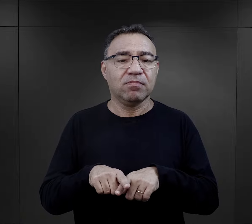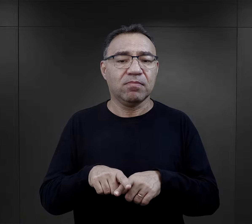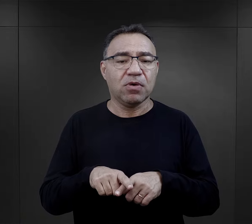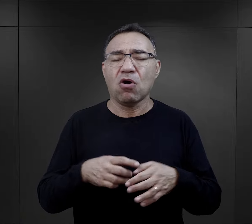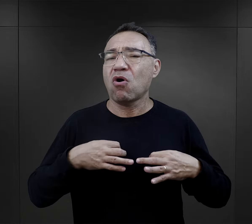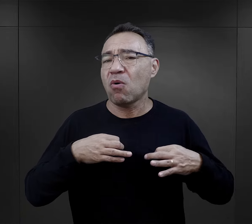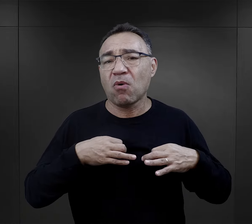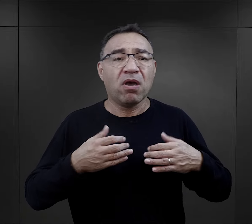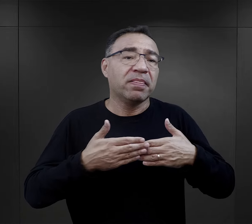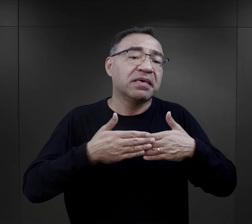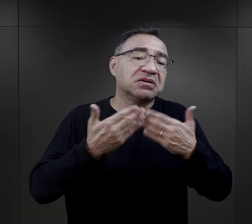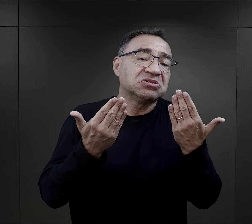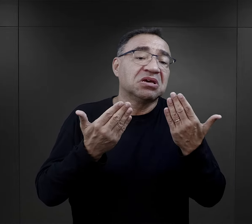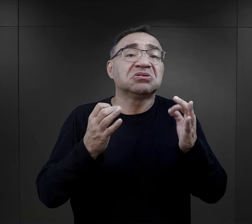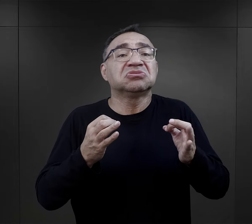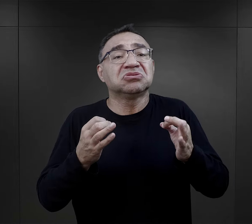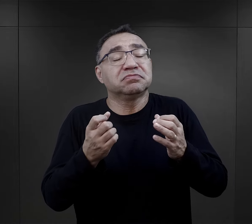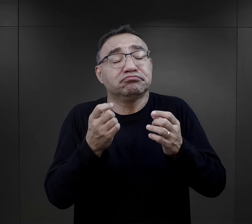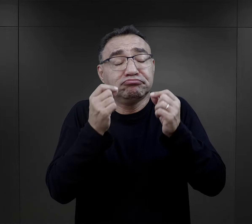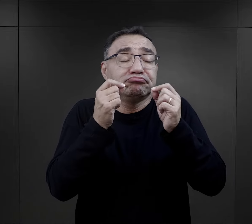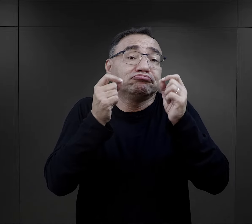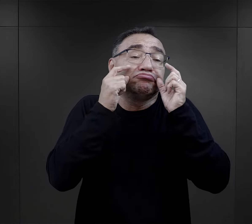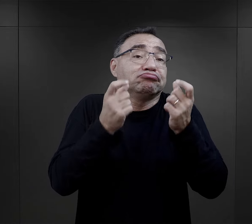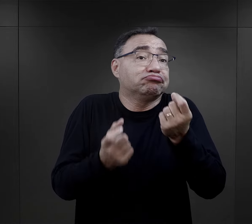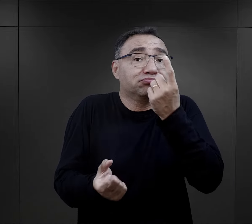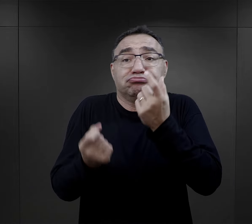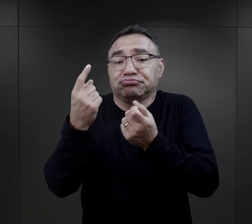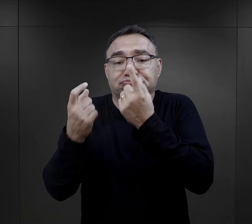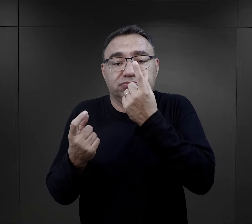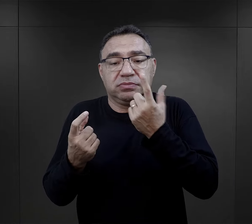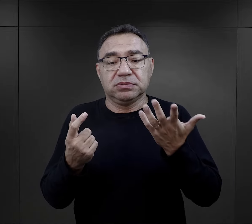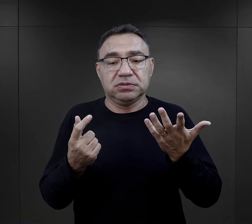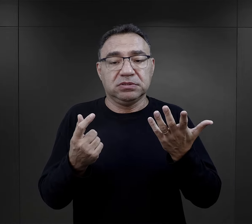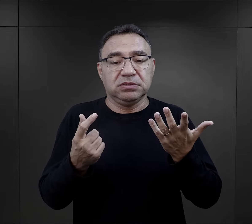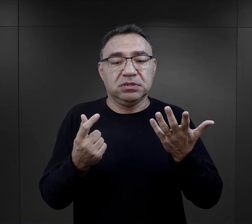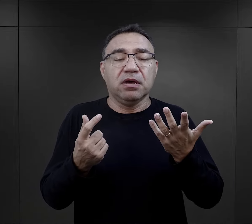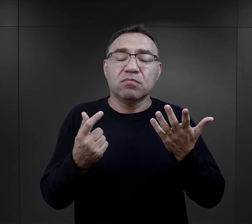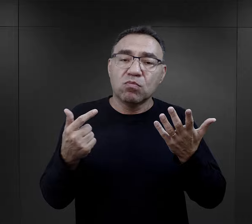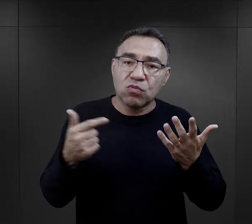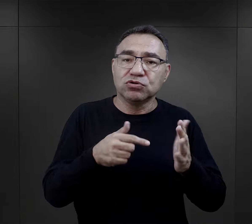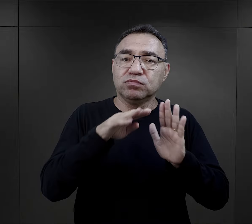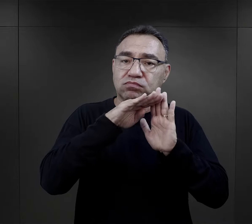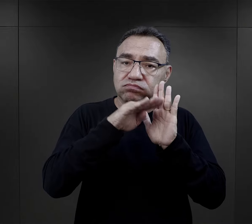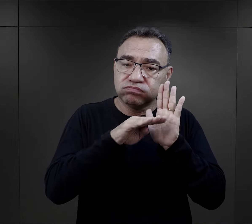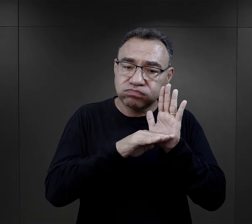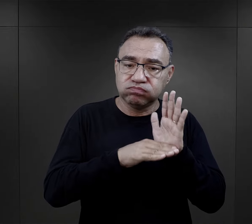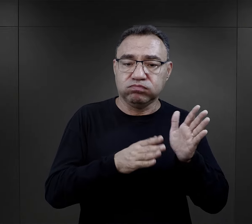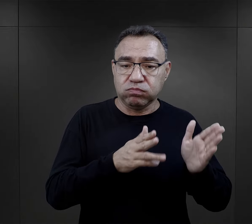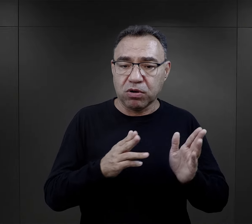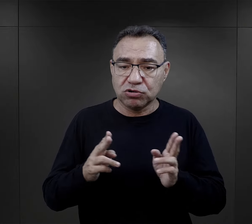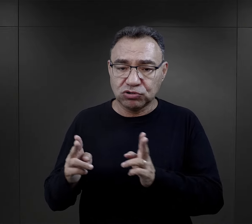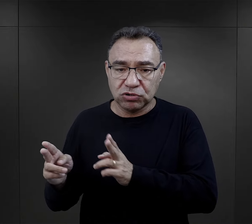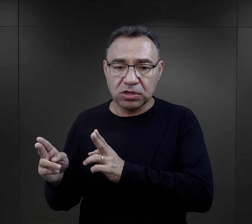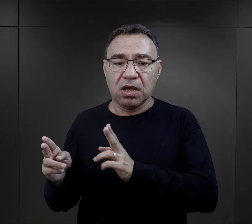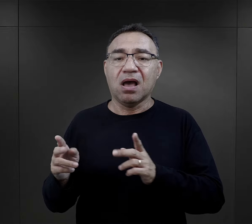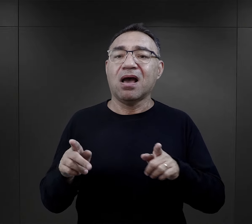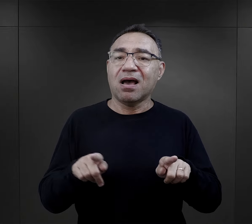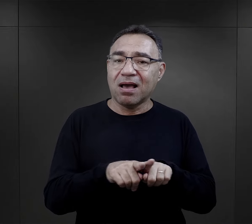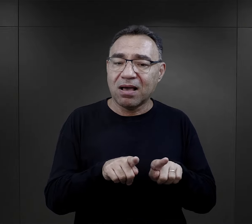bez względu na to, jak ten dzień się ułoży, czym ich zaskoczy, ten dzień powinien mieć jakiś porządek taki był regulamin,